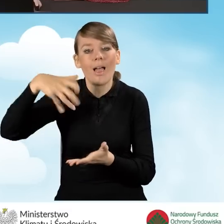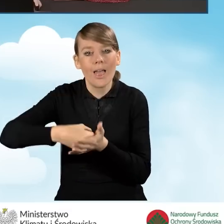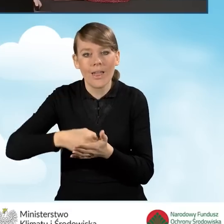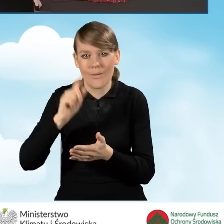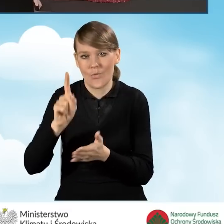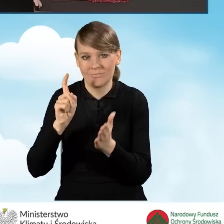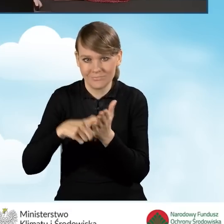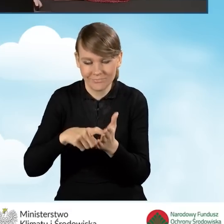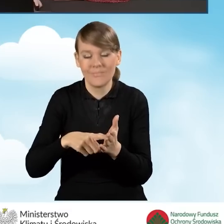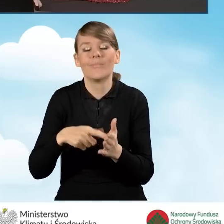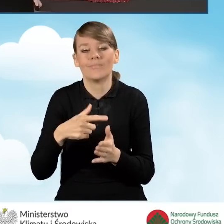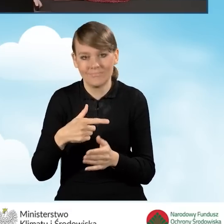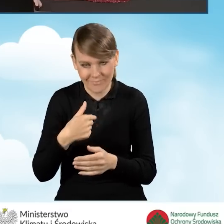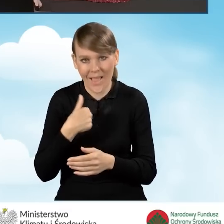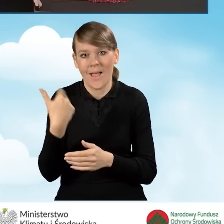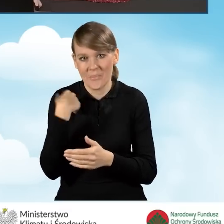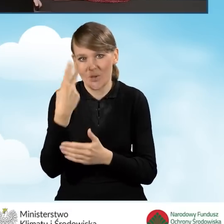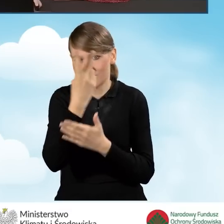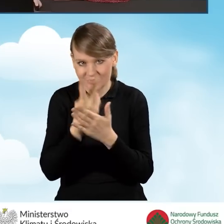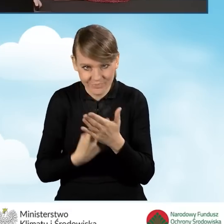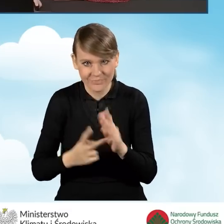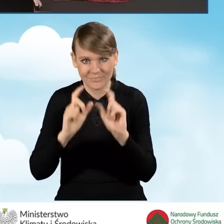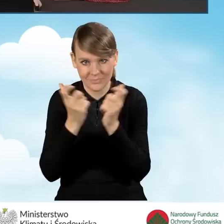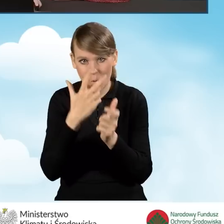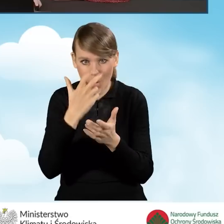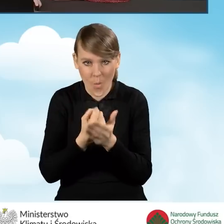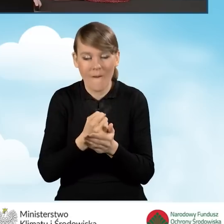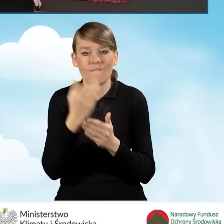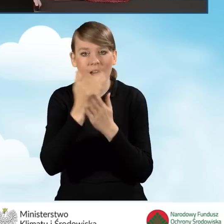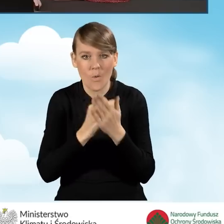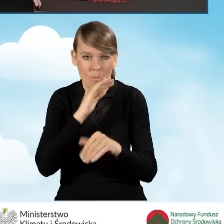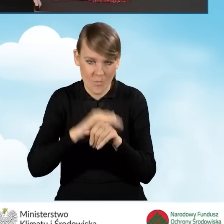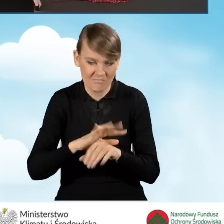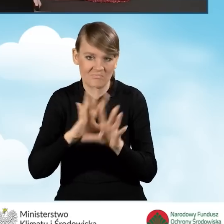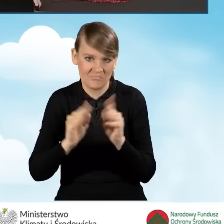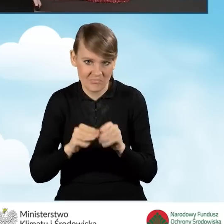Potwierdzam, że zapoznałem się ze wszystkimi oświadczeniami oraz warunkami umowy i akceptuję je.